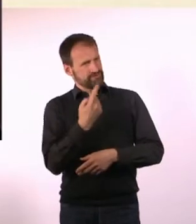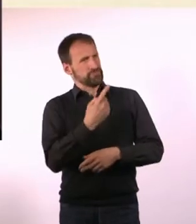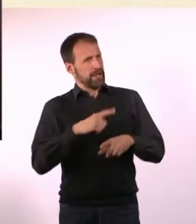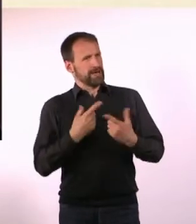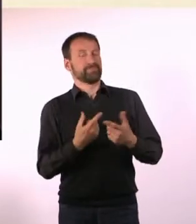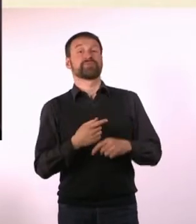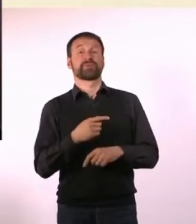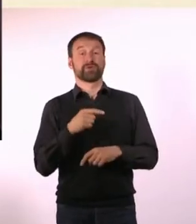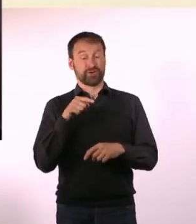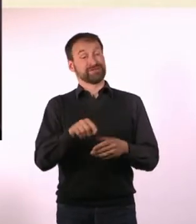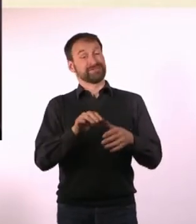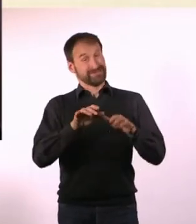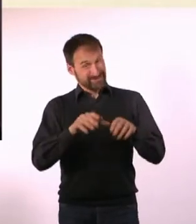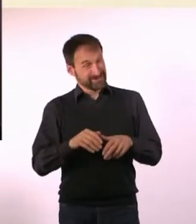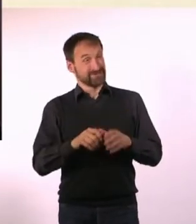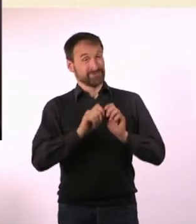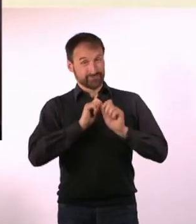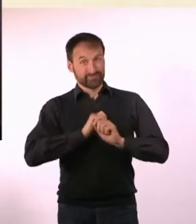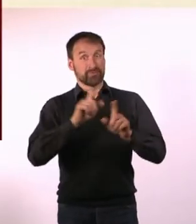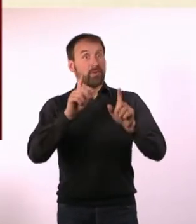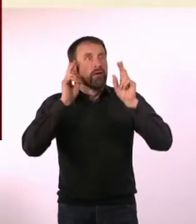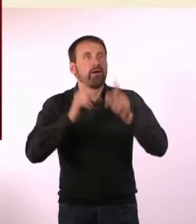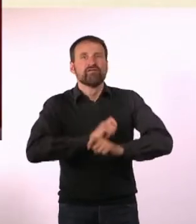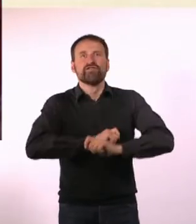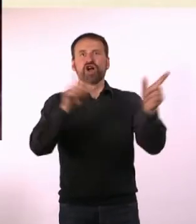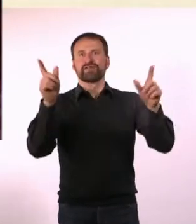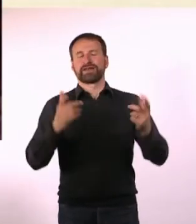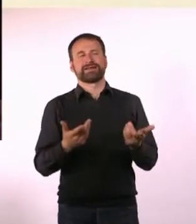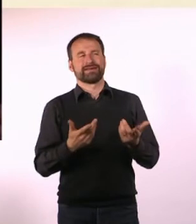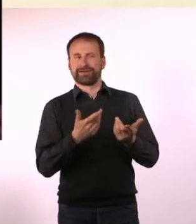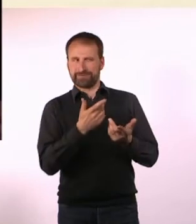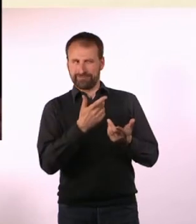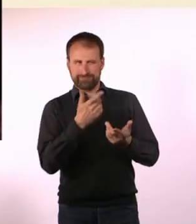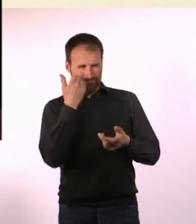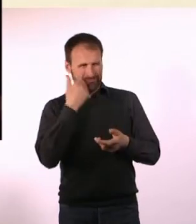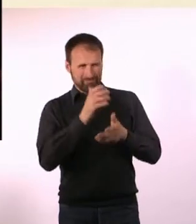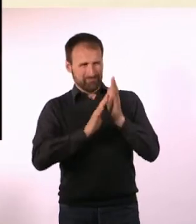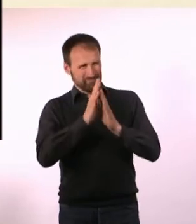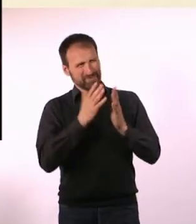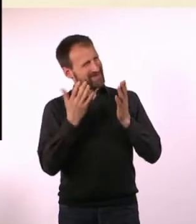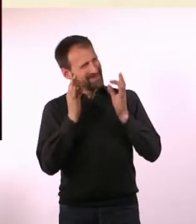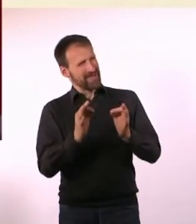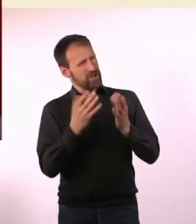die Du selber erfahren hast und die Geschichte wurde sogar veröffentlicht. Kannst Du uns erzählen, was da genau passiert ist?